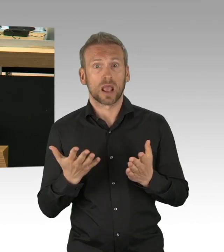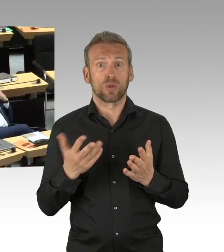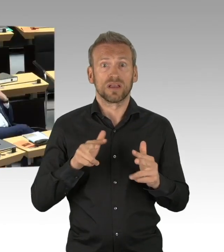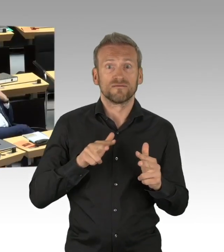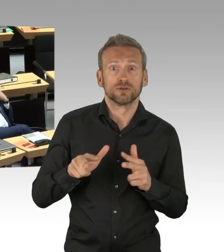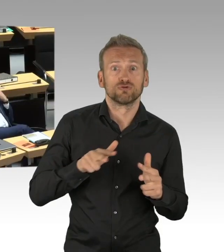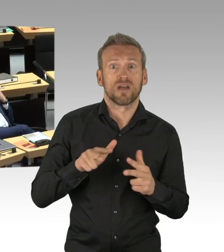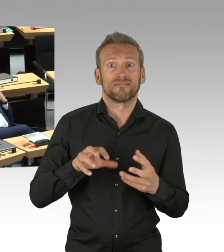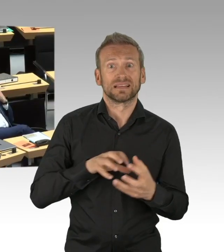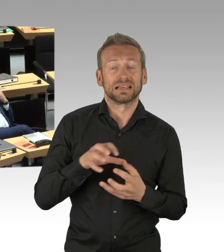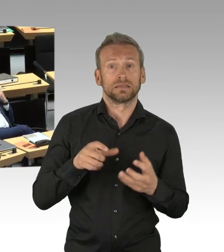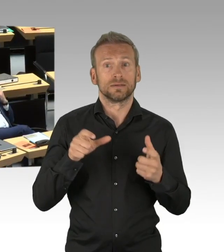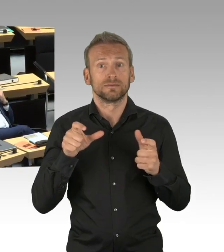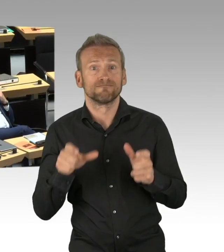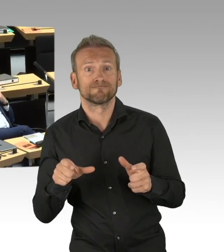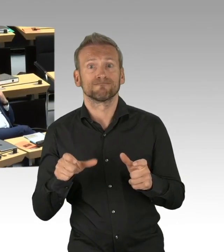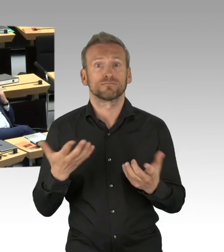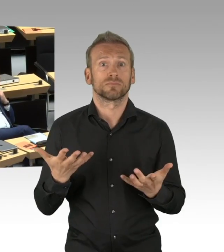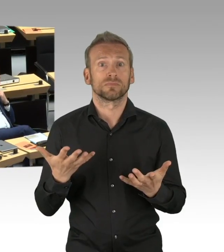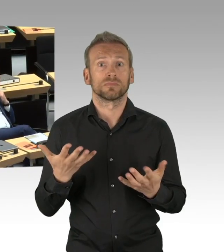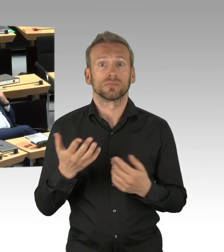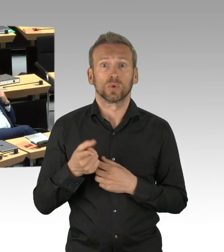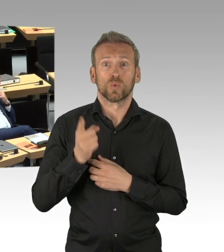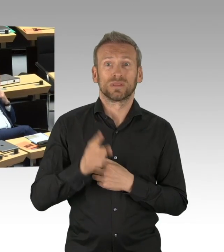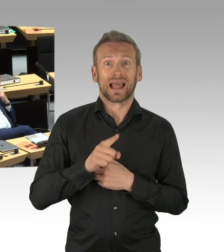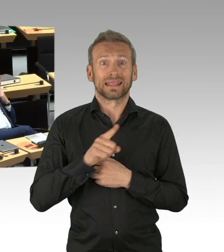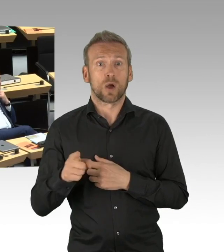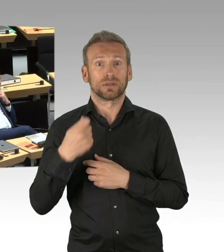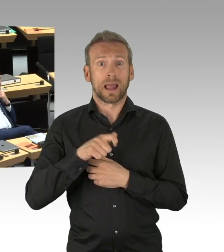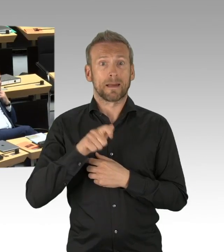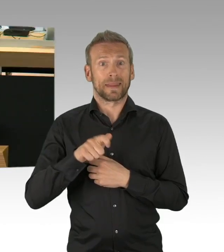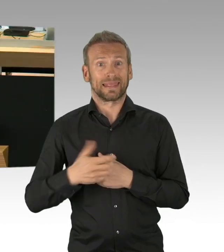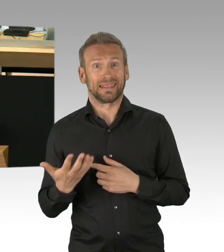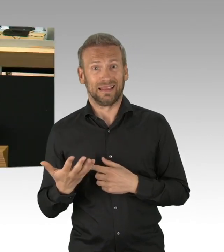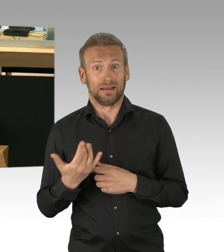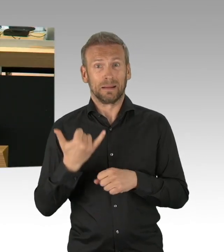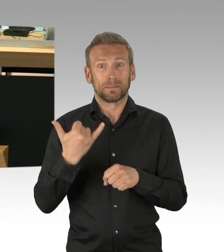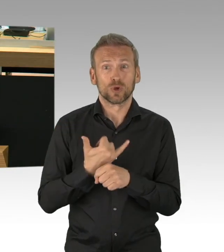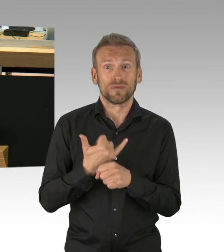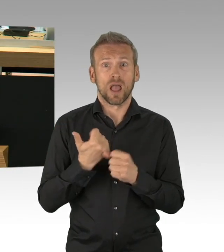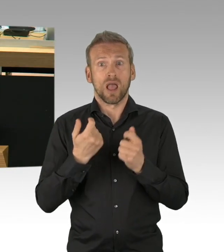die Öffnung der Läden zumal auch die willkürliche gezogene 800m² Grenze sofort weg muss, Herr Müller,